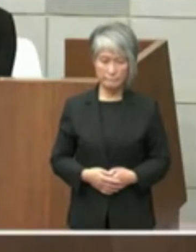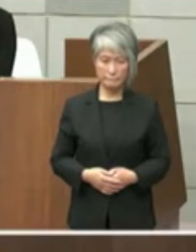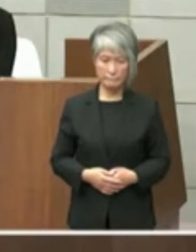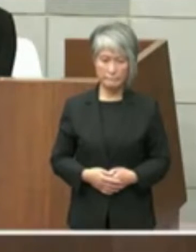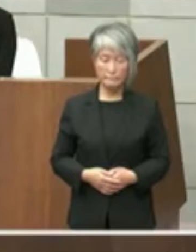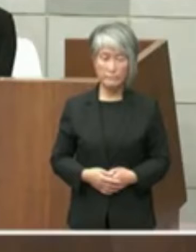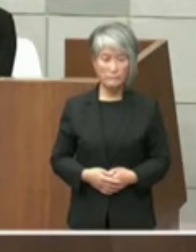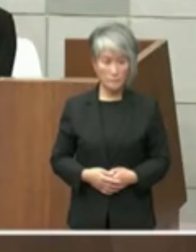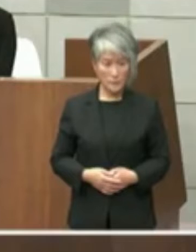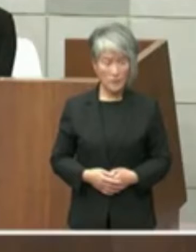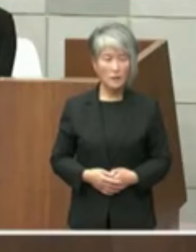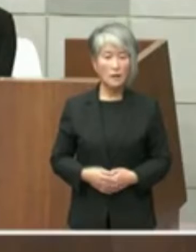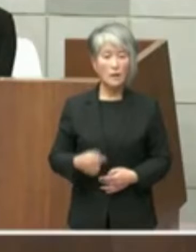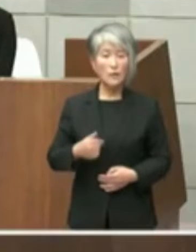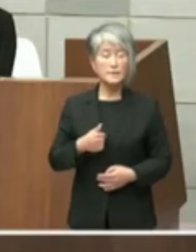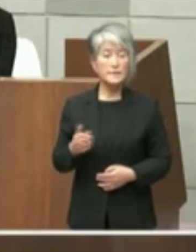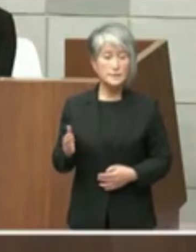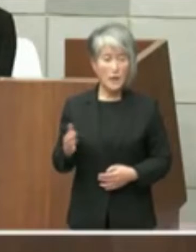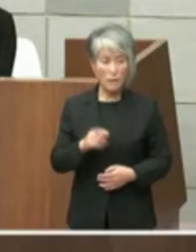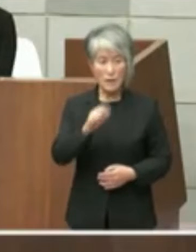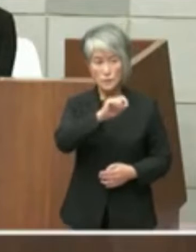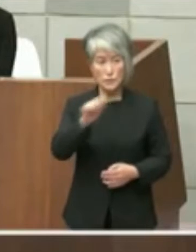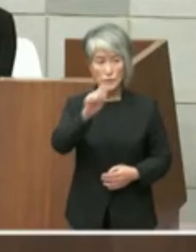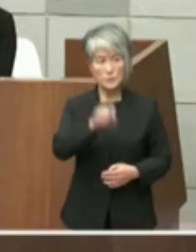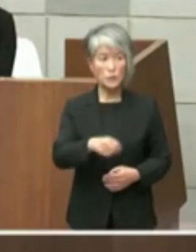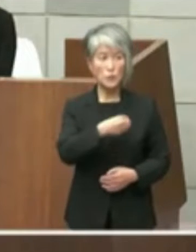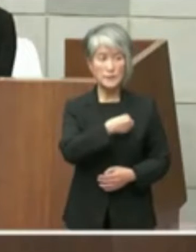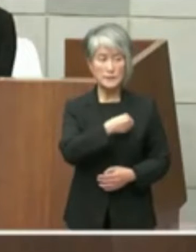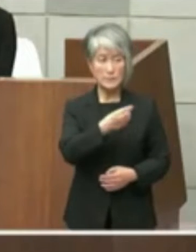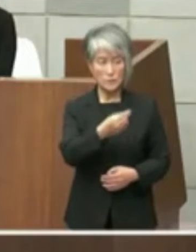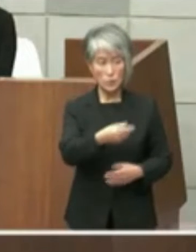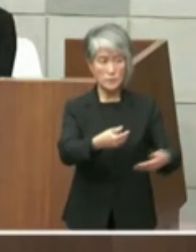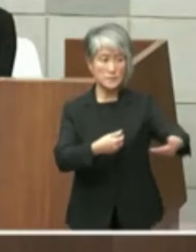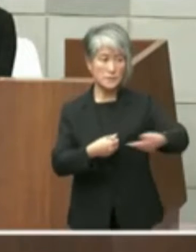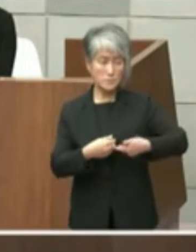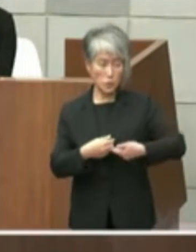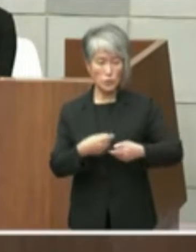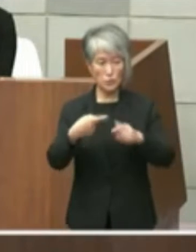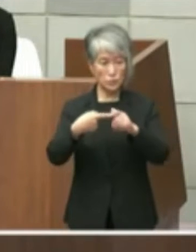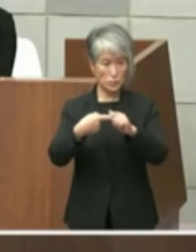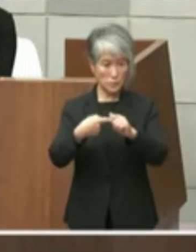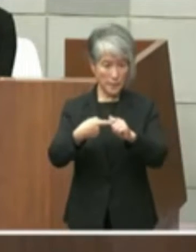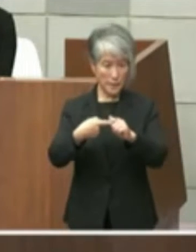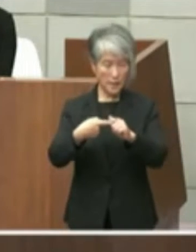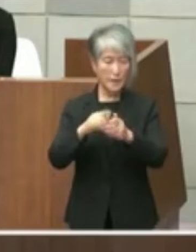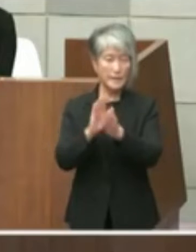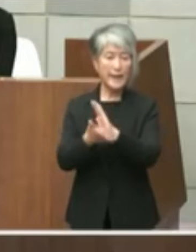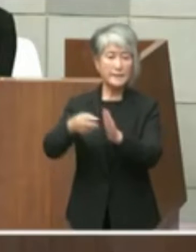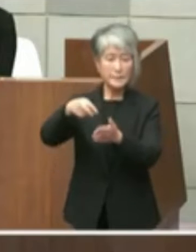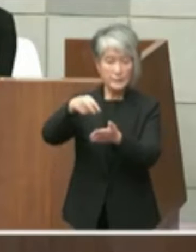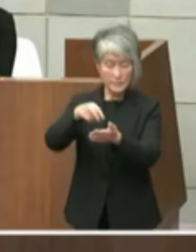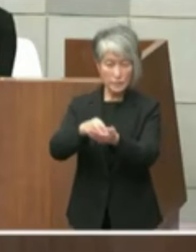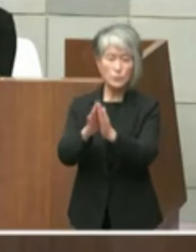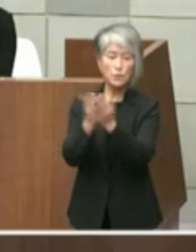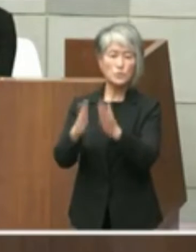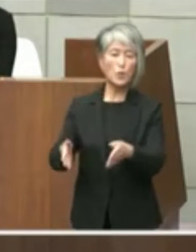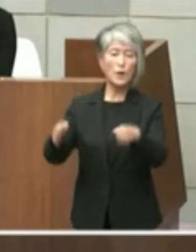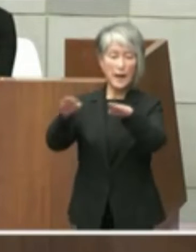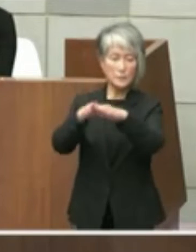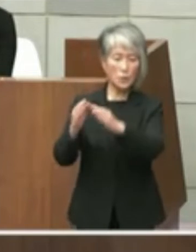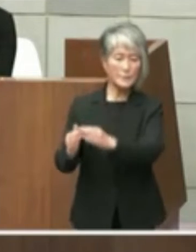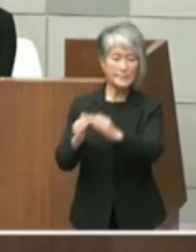私の方からは辻元議員ご質問の1校も含め 県立図書館の移転などに関するテーマの1